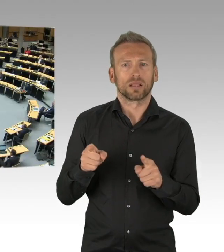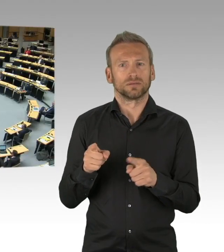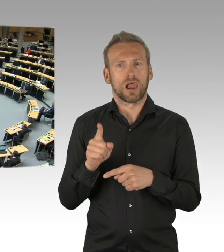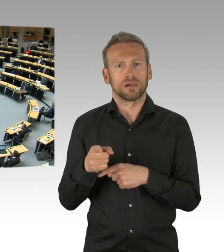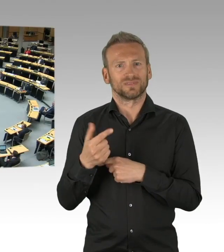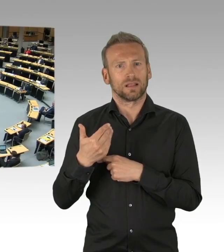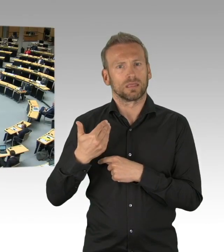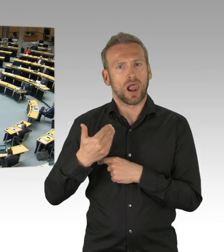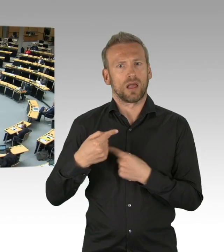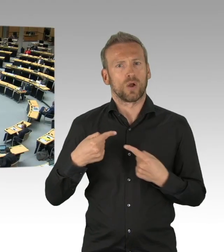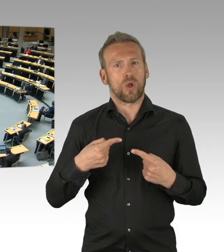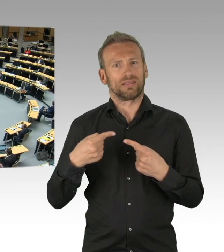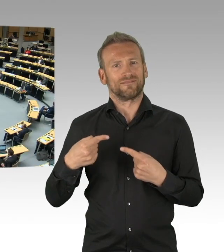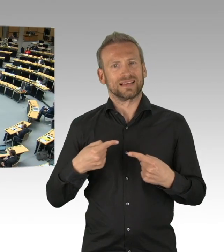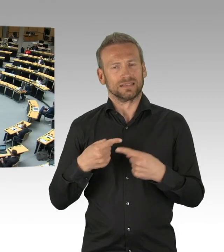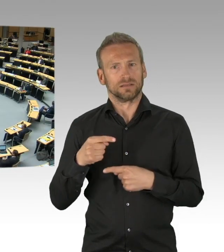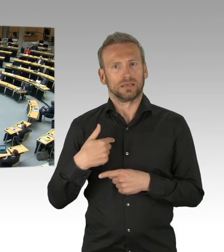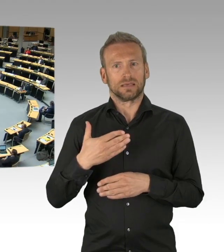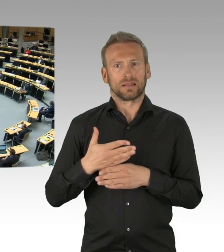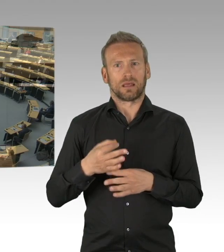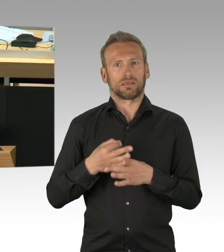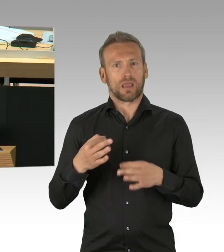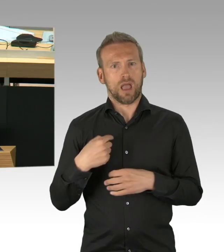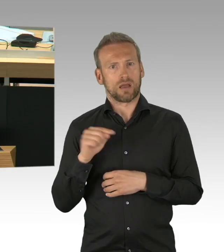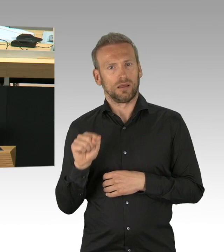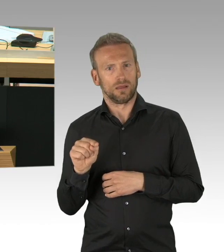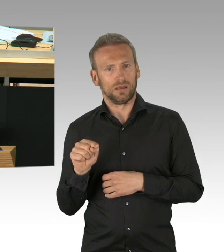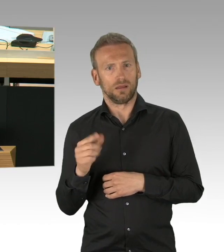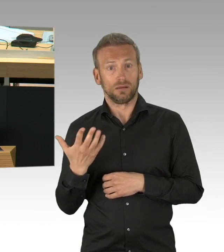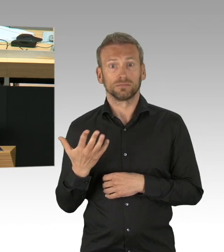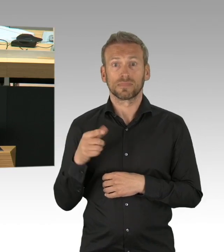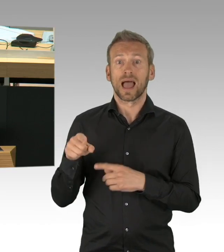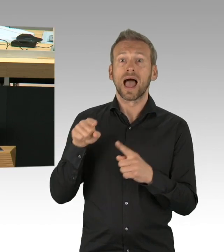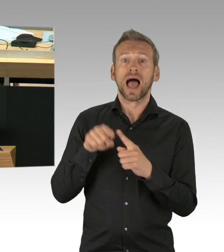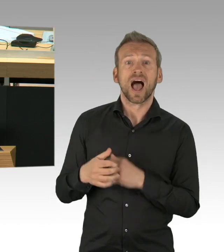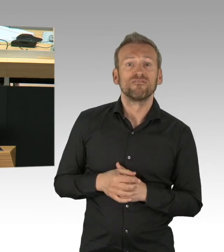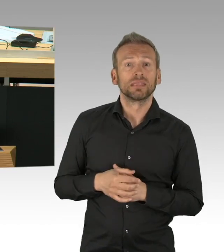Und was die Maskenpflicht betrifft, wissen Sie auch ganz genau, dass ich immer einer der Befürworter der Maskenpflicht war,